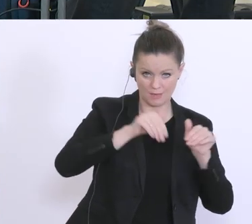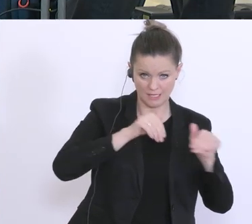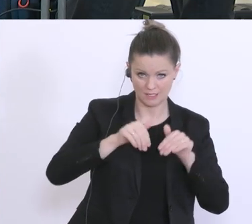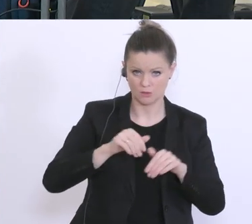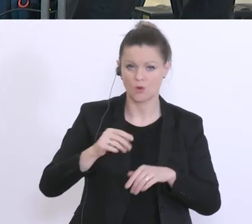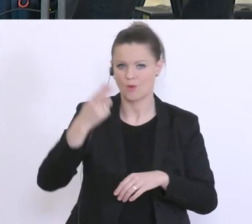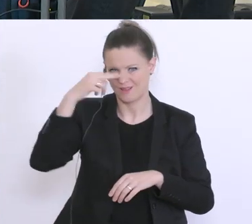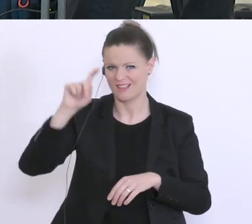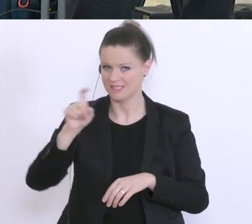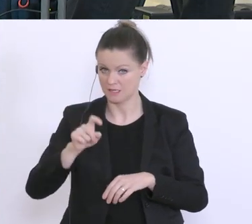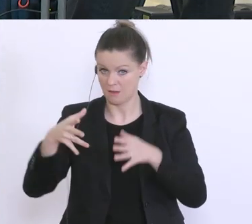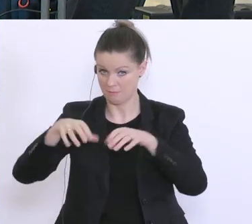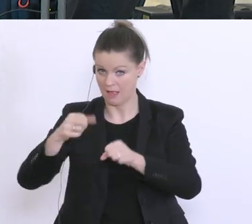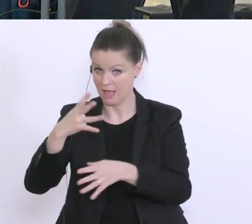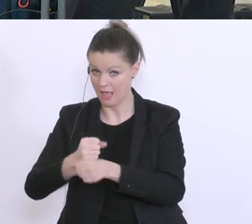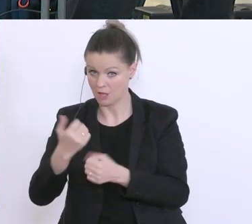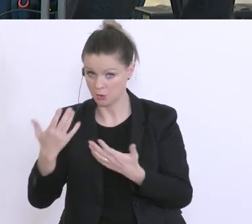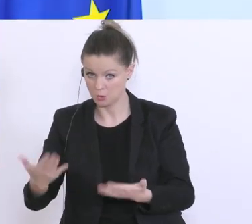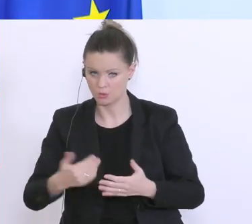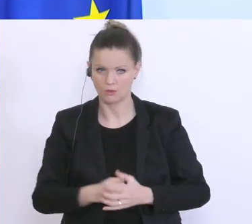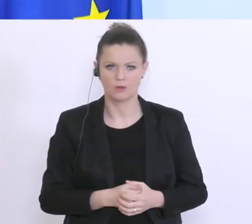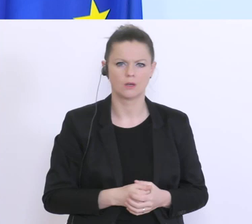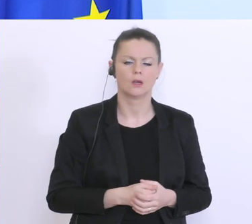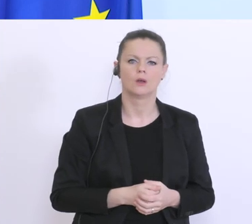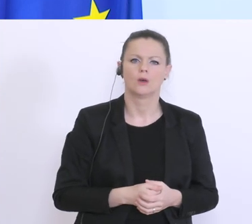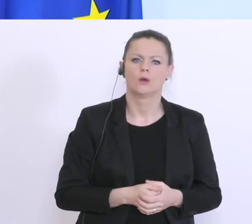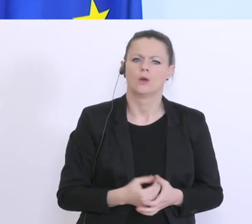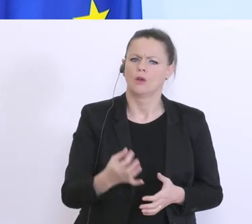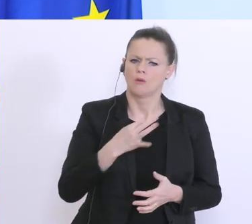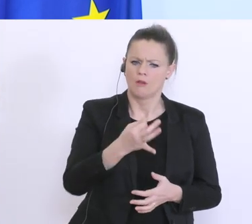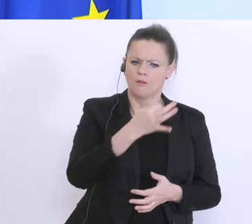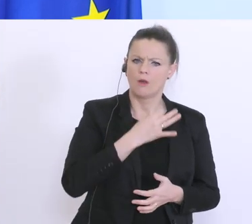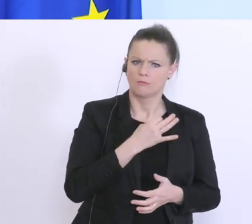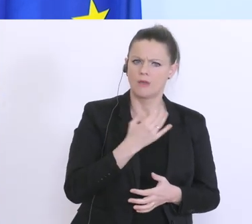Der an mich gerichtete Teil, ich kann mich dieser Empfehlung anschließen.